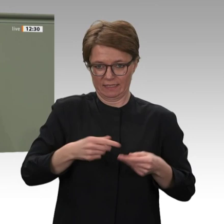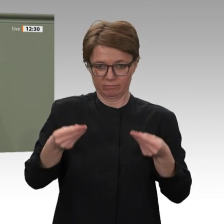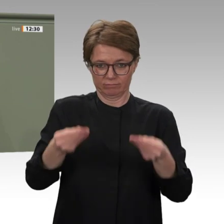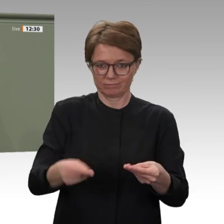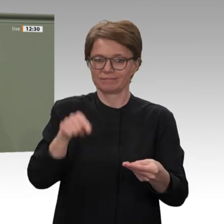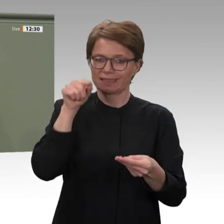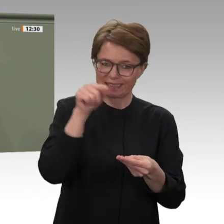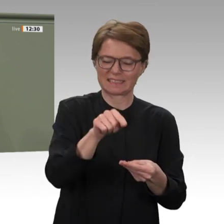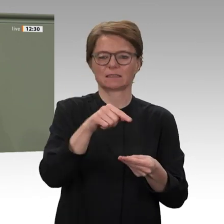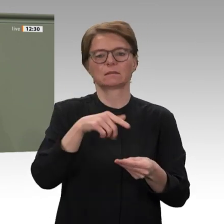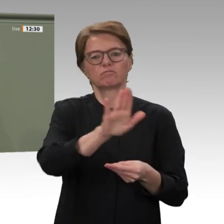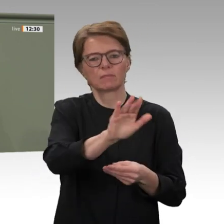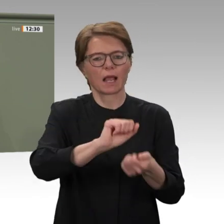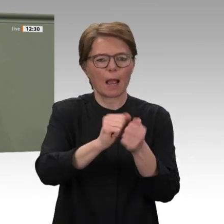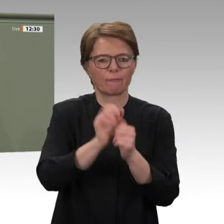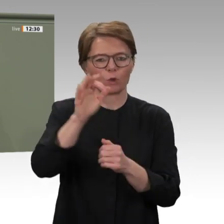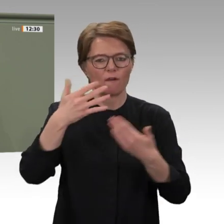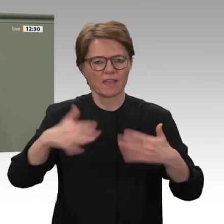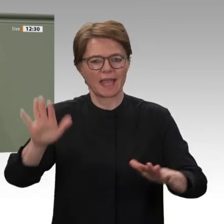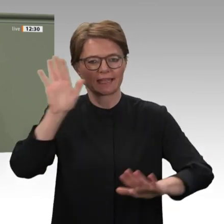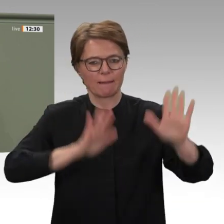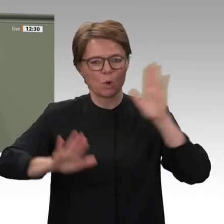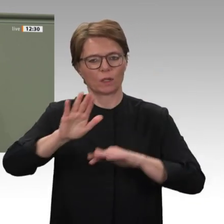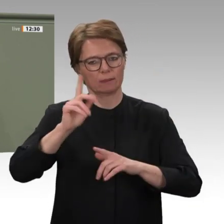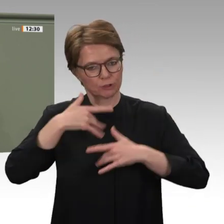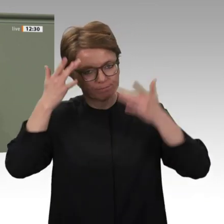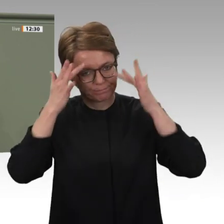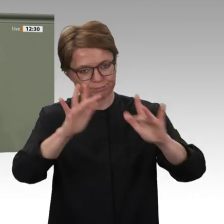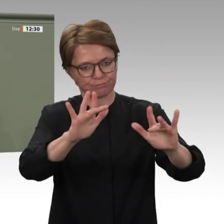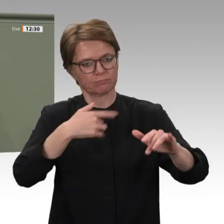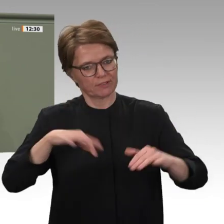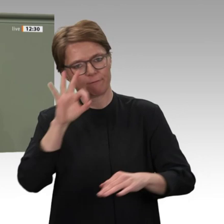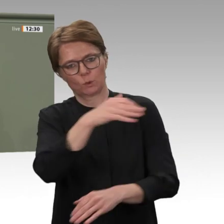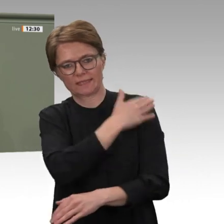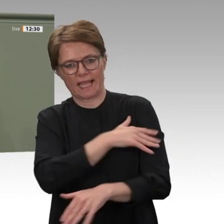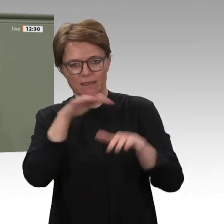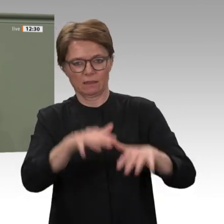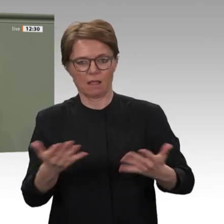dass alle diejenigen, die für die Demokratie einstehen, nicht alleine sind. Darum möchte